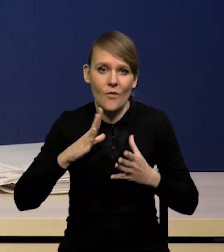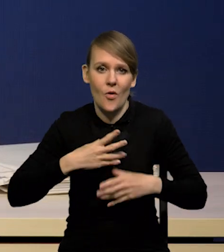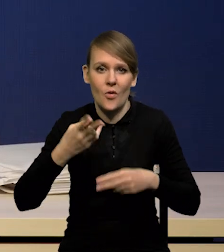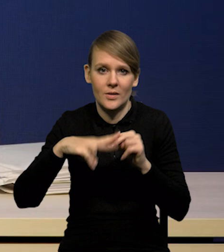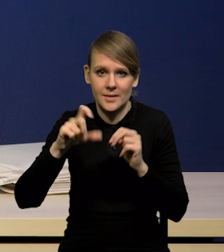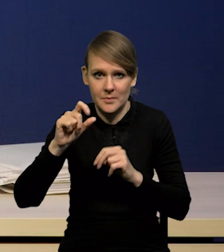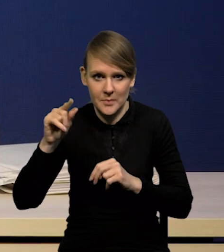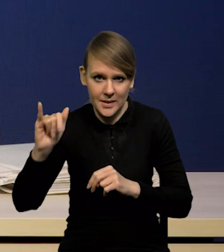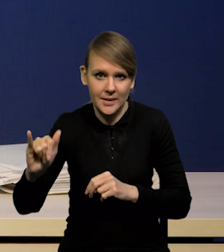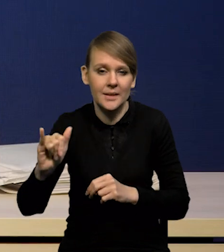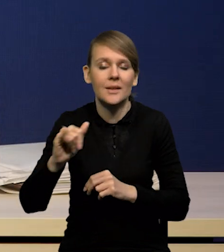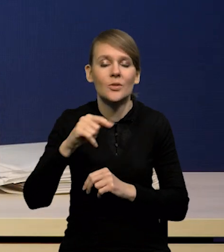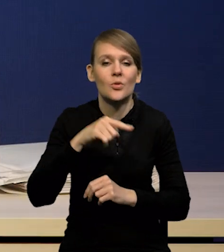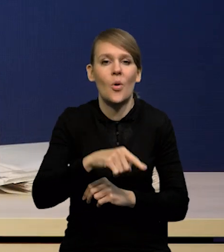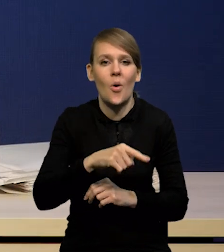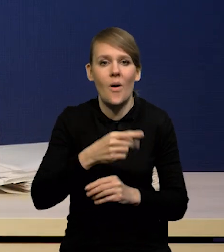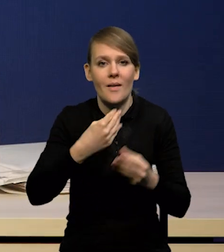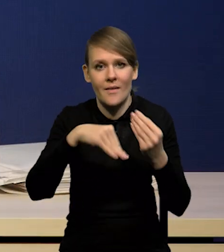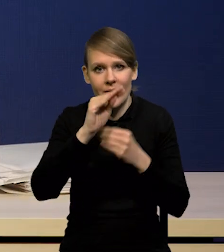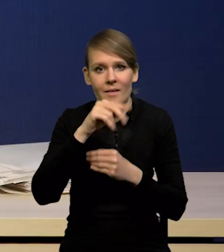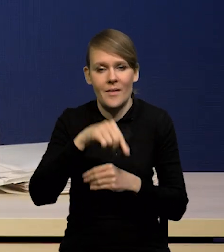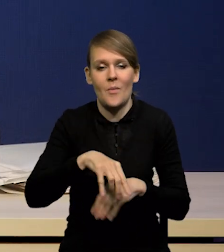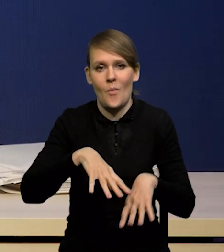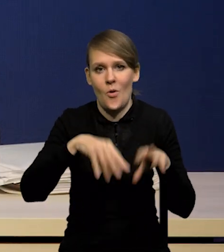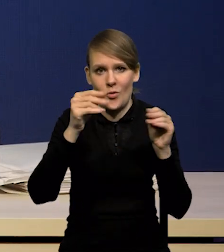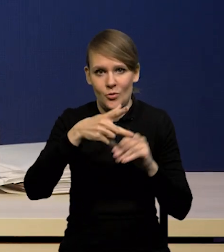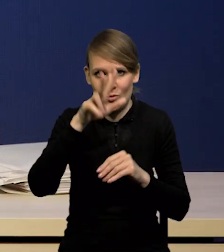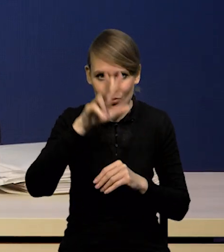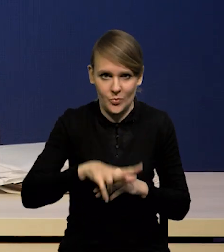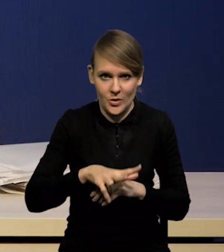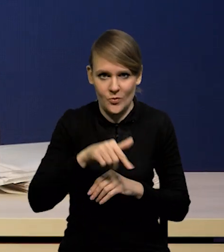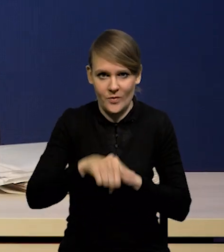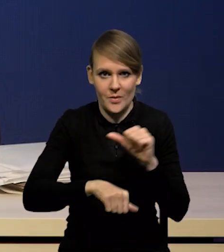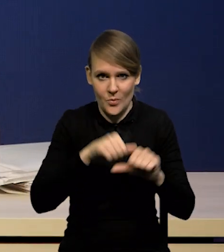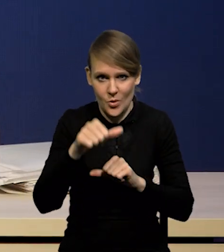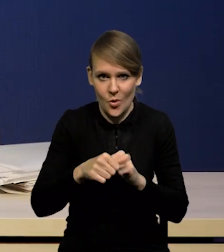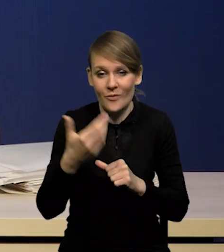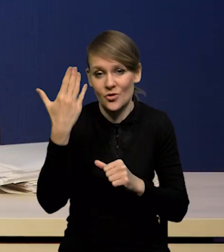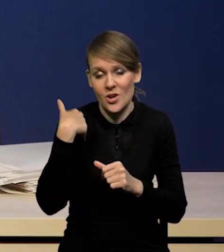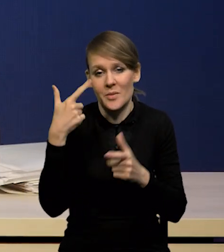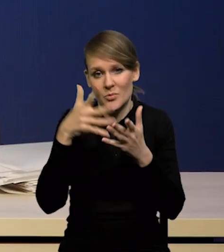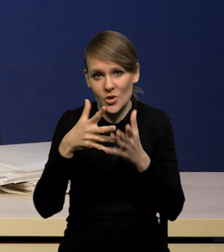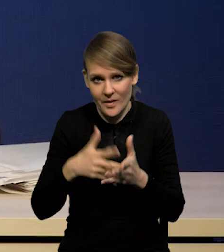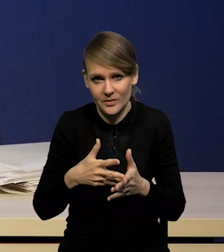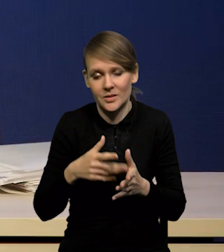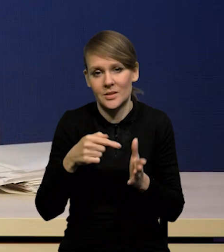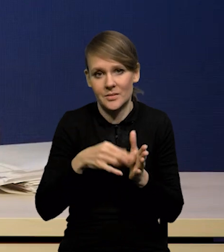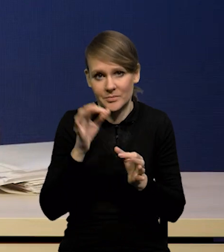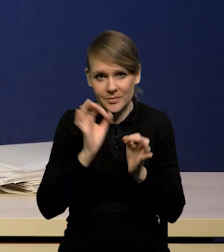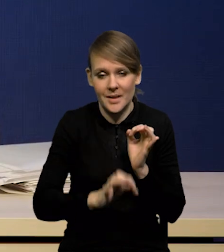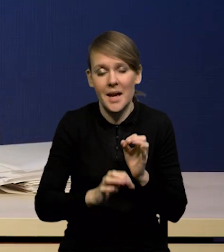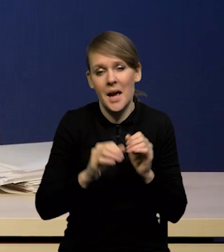będzie w pierwszym kwartale tego roku, tak jak poprzednio oczekiwaliśmy, przy czym na nieco nawet niższym poziomie,